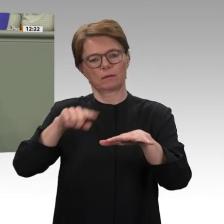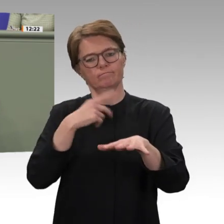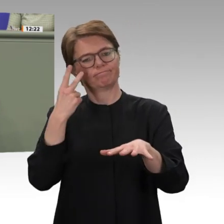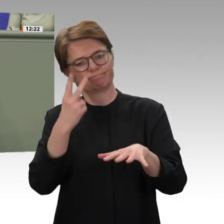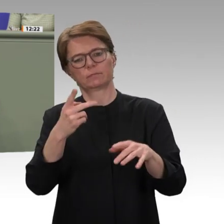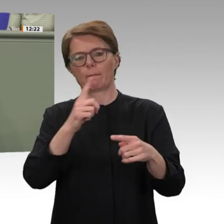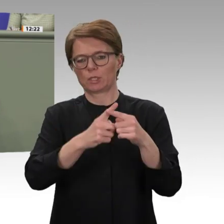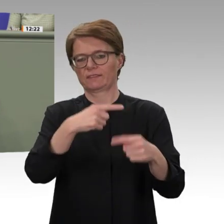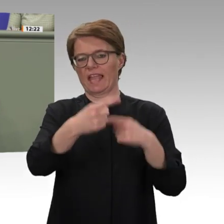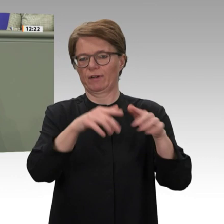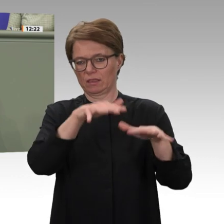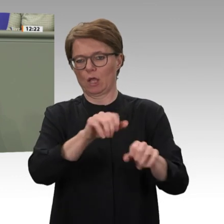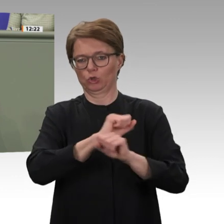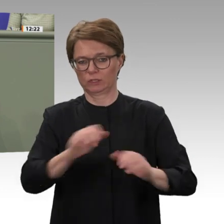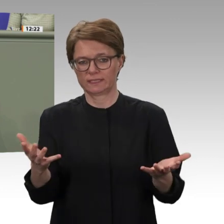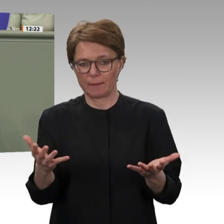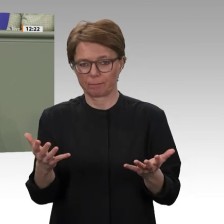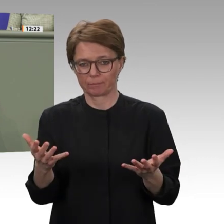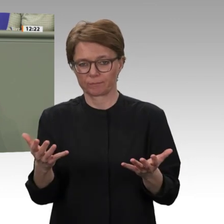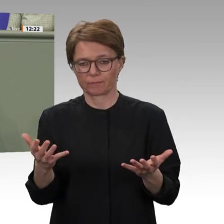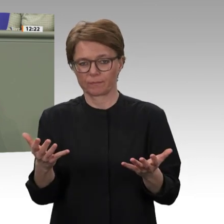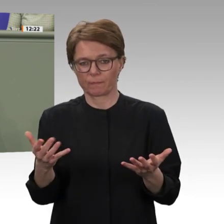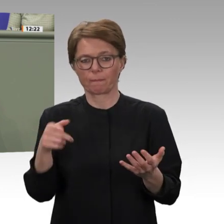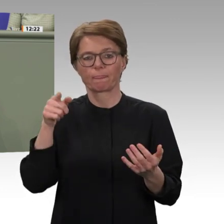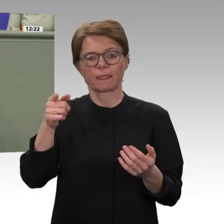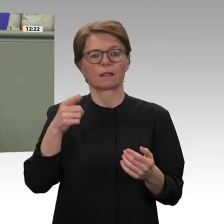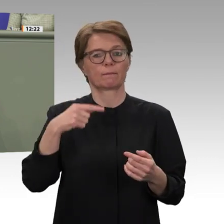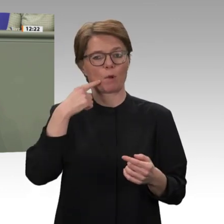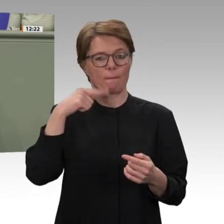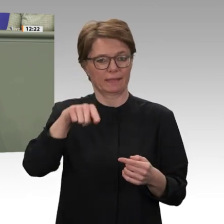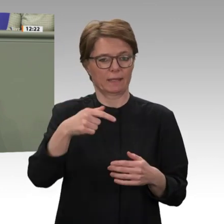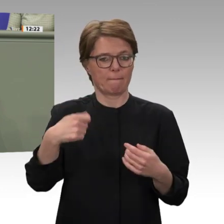der sogenannte hybride Einsatz der Afrikanischen Union und der Vereinten Nationen in Darfur,